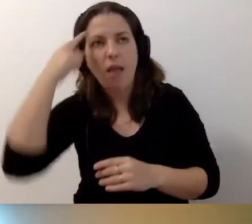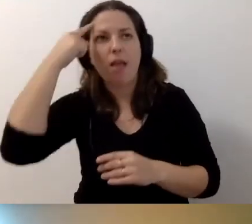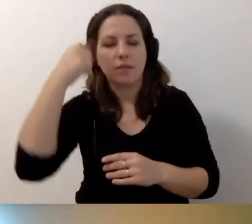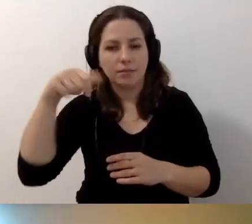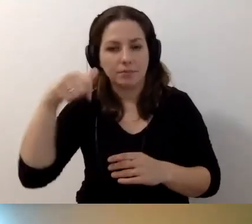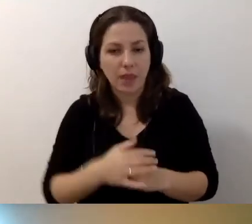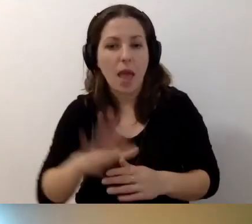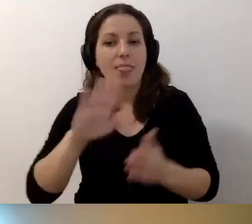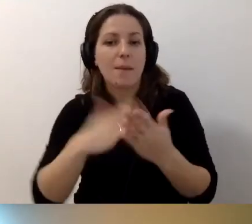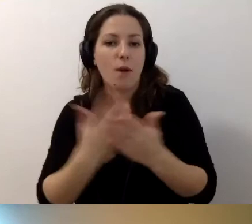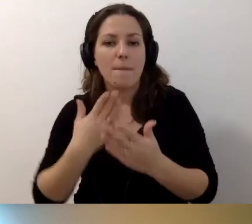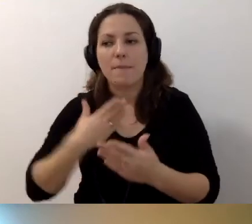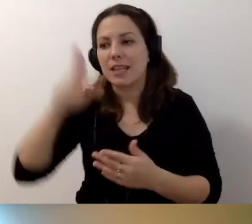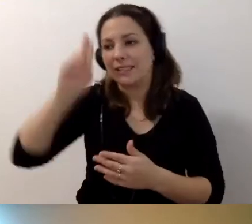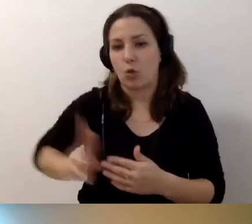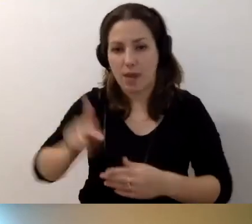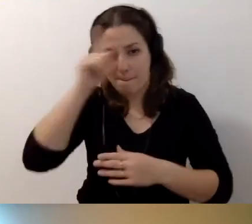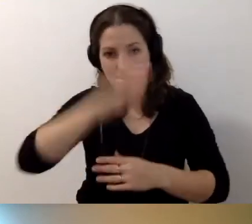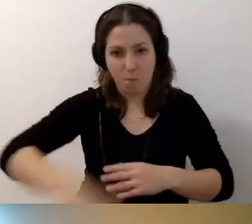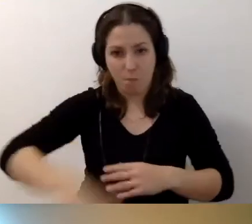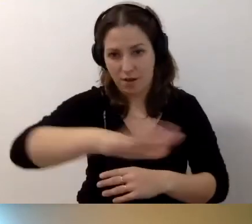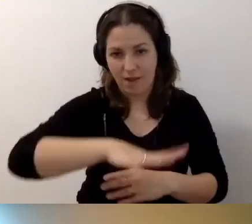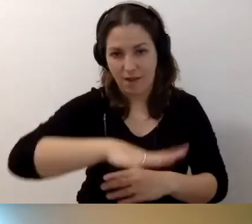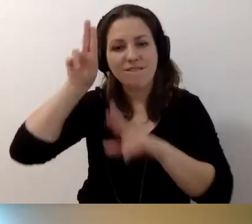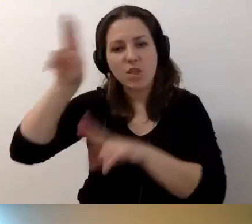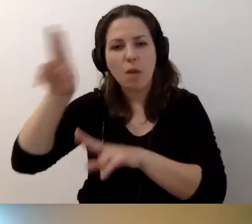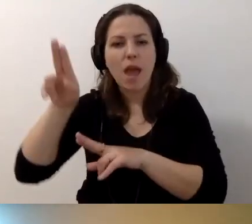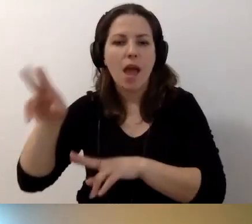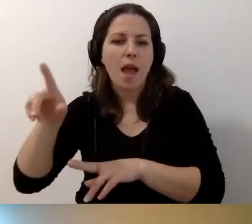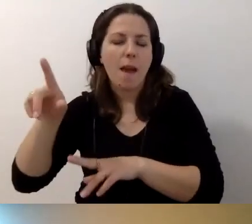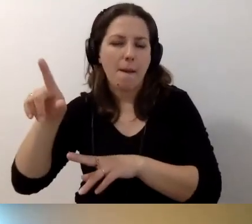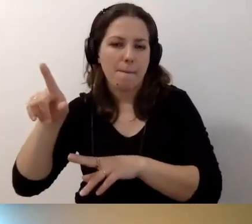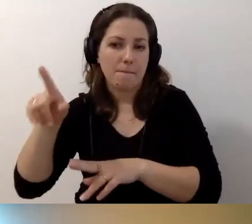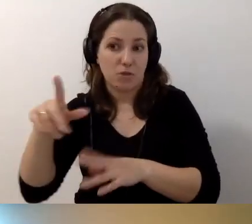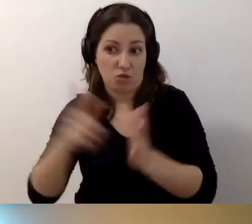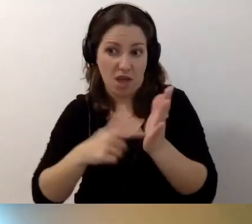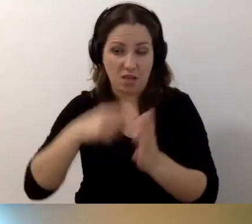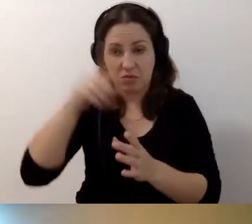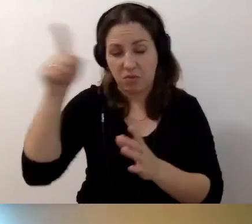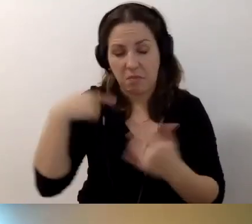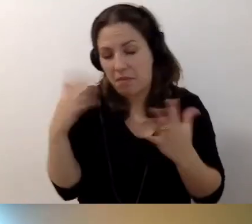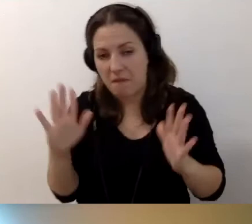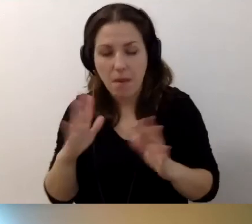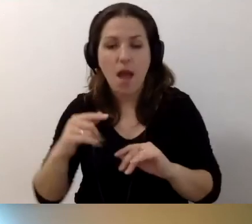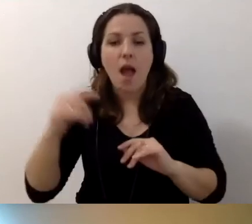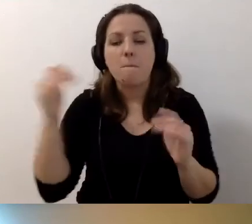Mamy np. instytucję publiczną, która wynajmuje budynek - nie wiem, czy to częsta praktyka, ale przypuszczam, że może się zdarzyć -